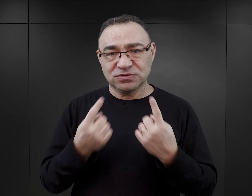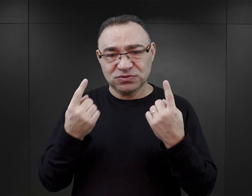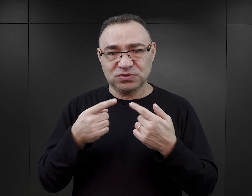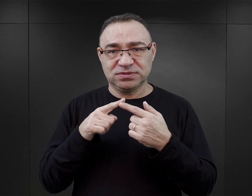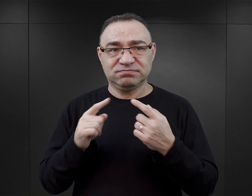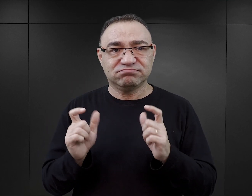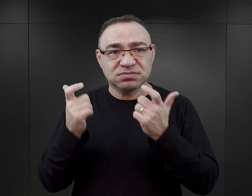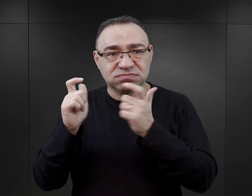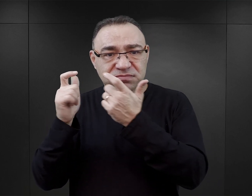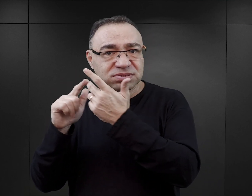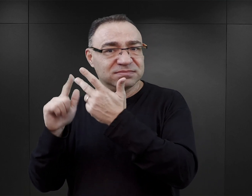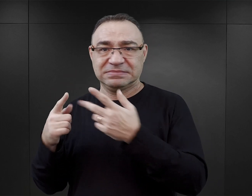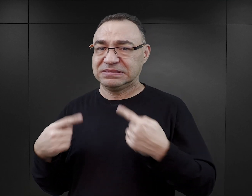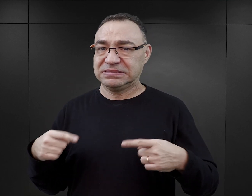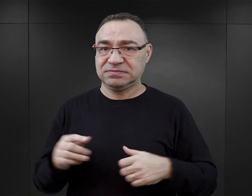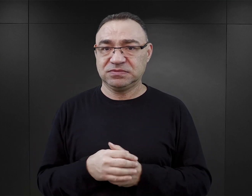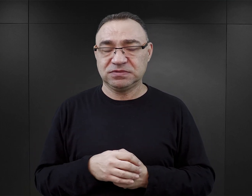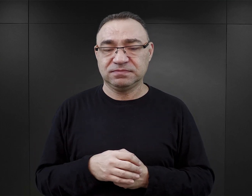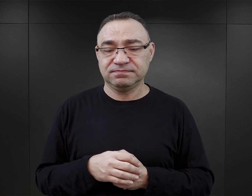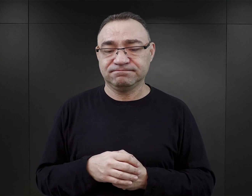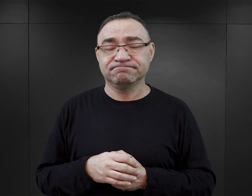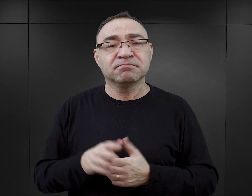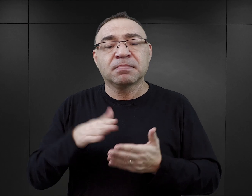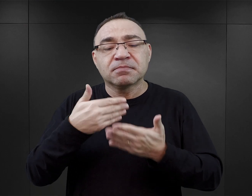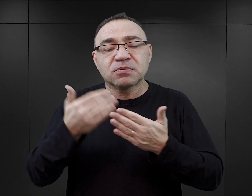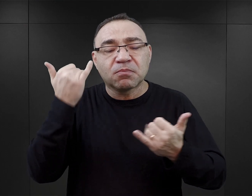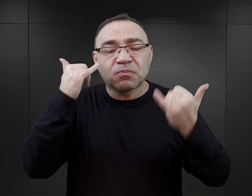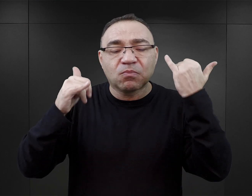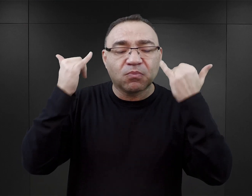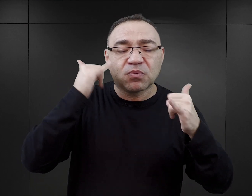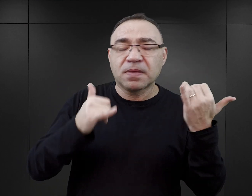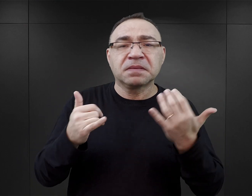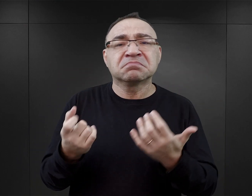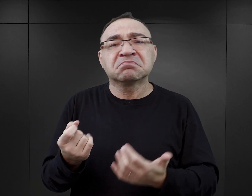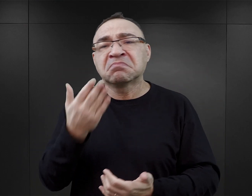Właściwie tutaj można by wskazać na różne pola błędów, jakie w tych książkach się pojawiają.